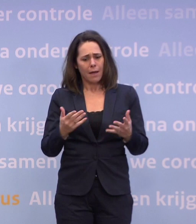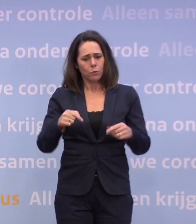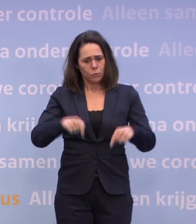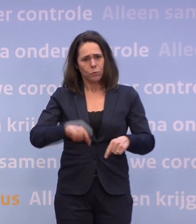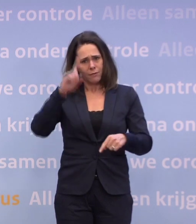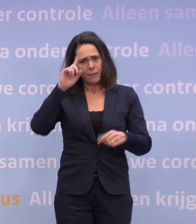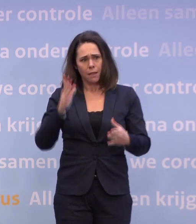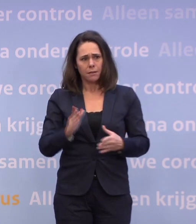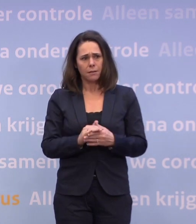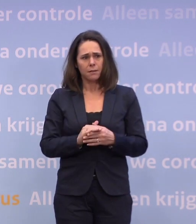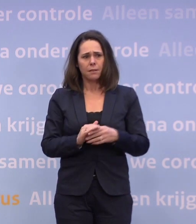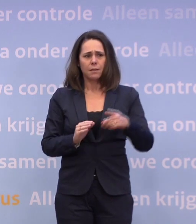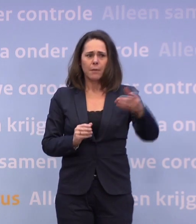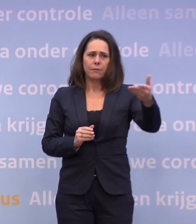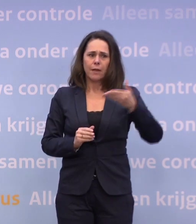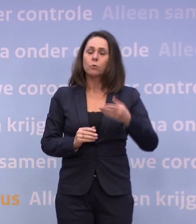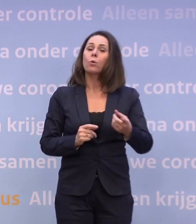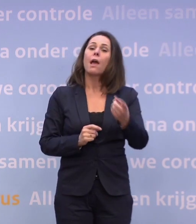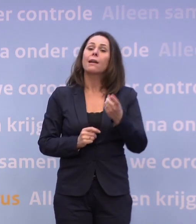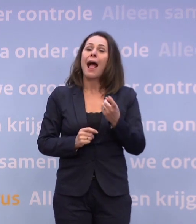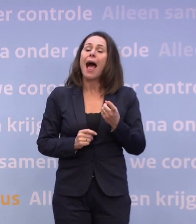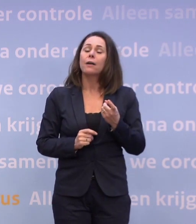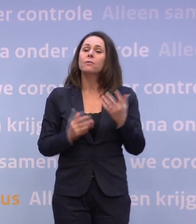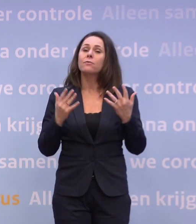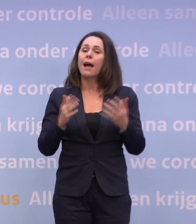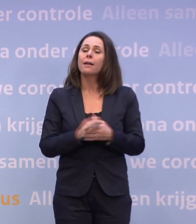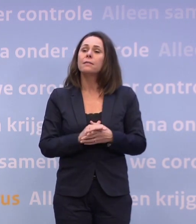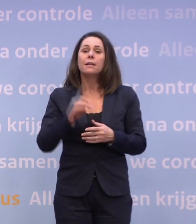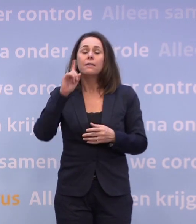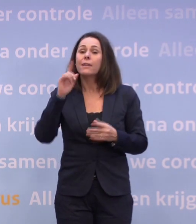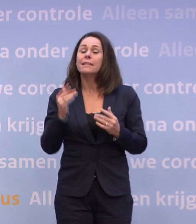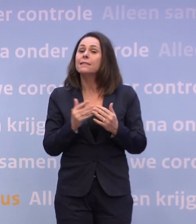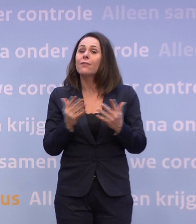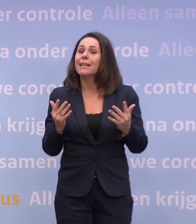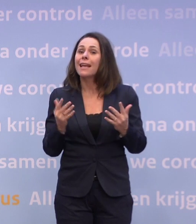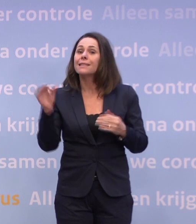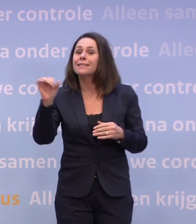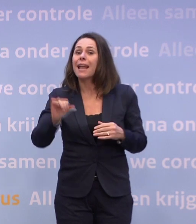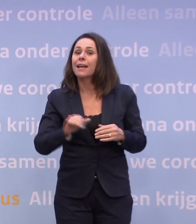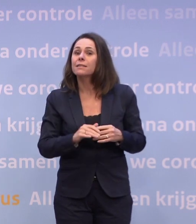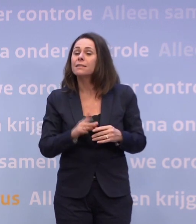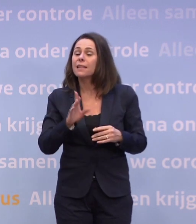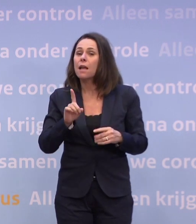DE JOURNALISTE PRAAT ONHOORBAAR Wanneer het slecht gaat. U heeft het er alleen over als het slecht gaat.